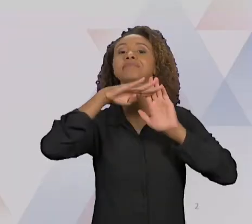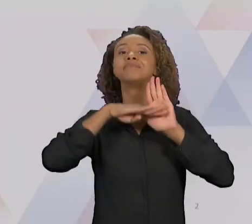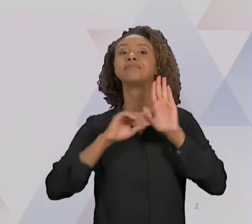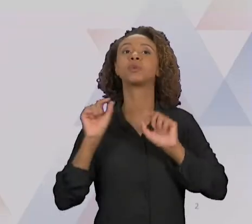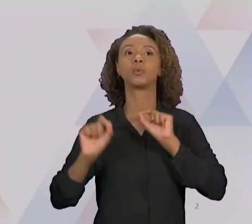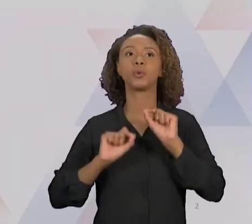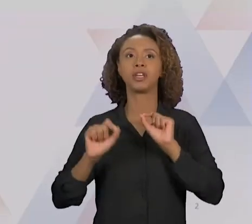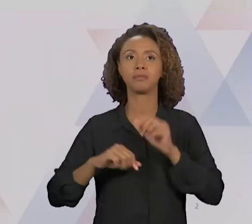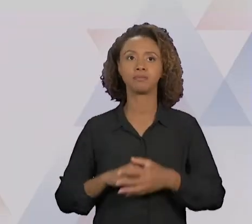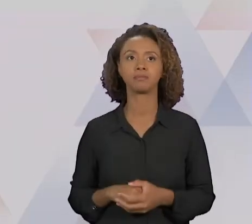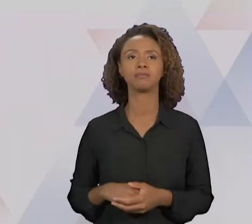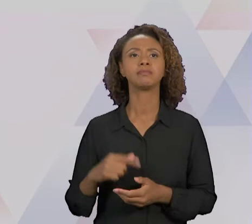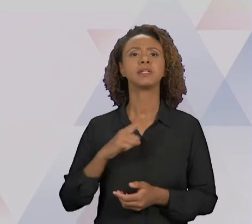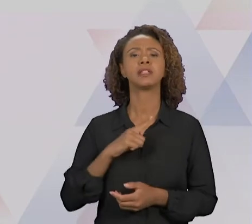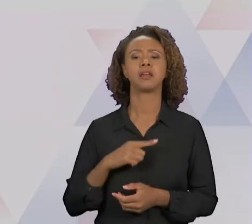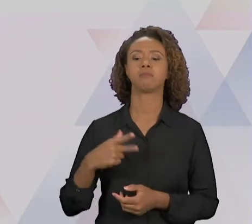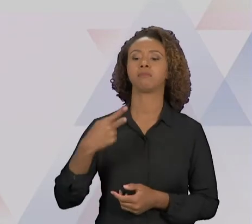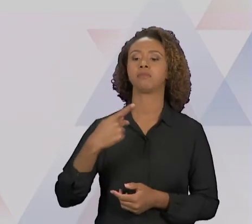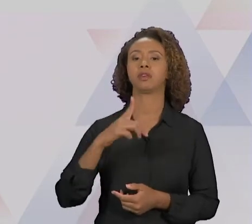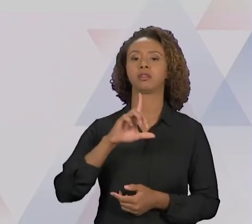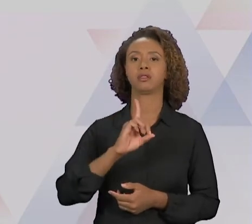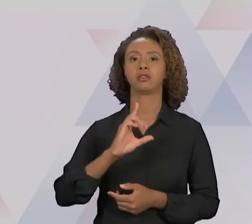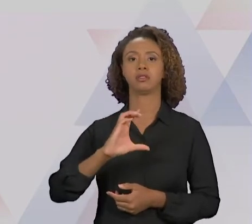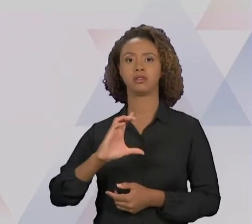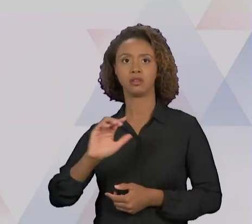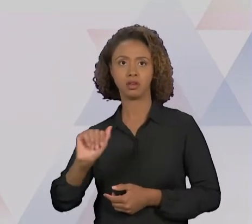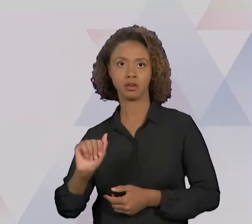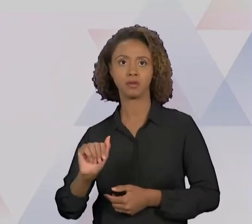DO CICLO 'PDCA', E DA MELHORIA CONTÍNUA VERSUS